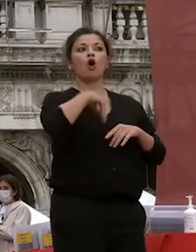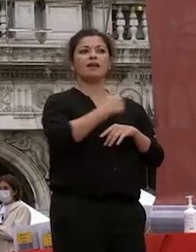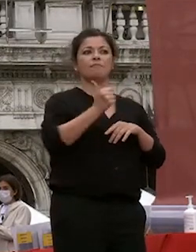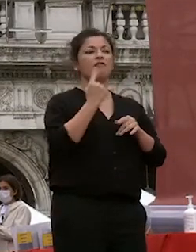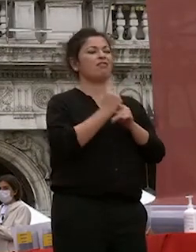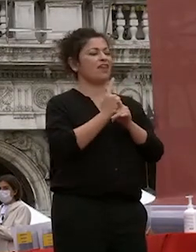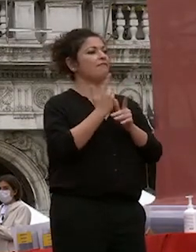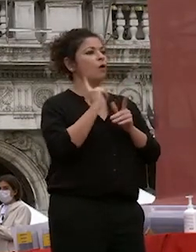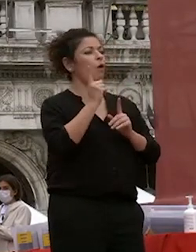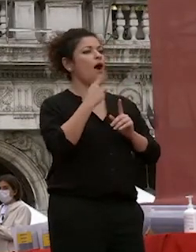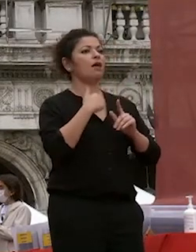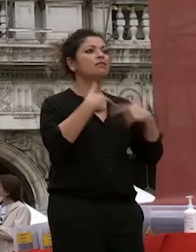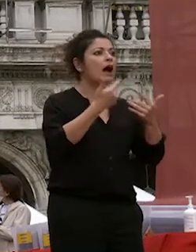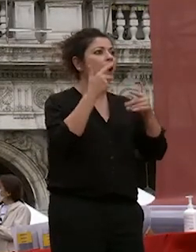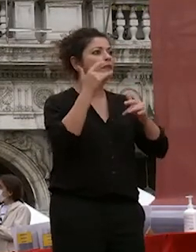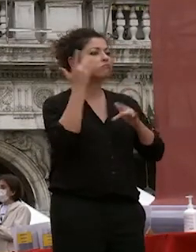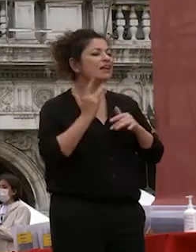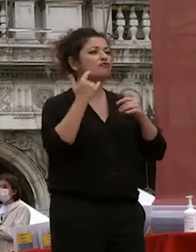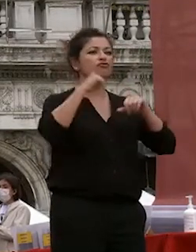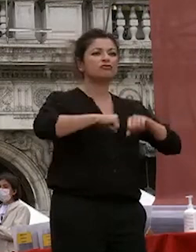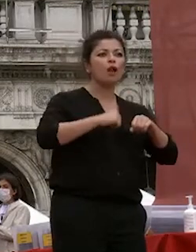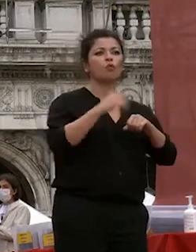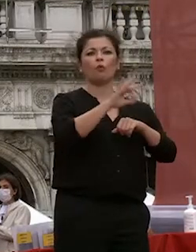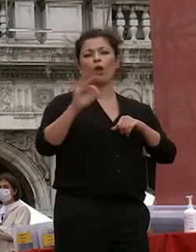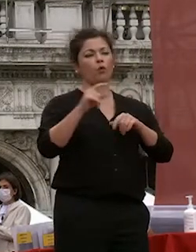nessuno nella nostra di quelli che a cui ci rivolgiamo che